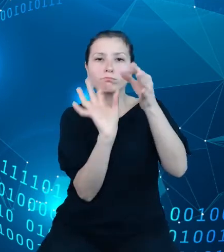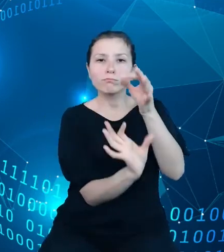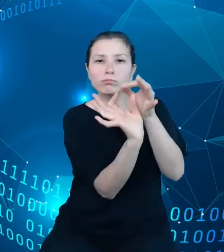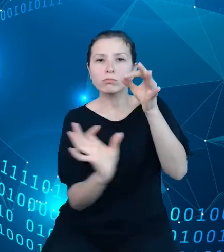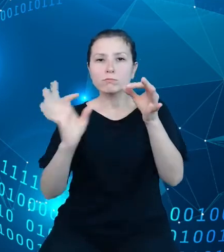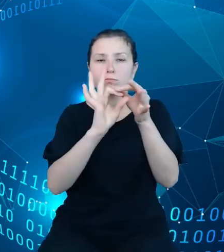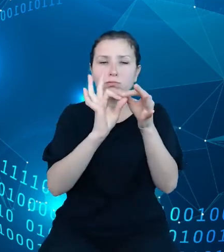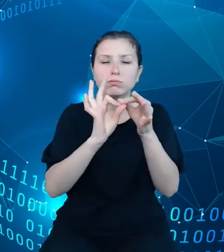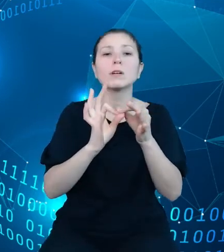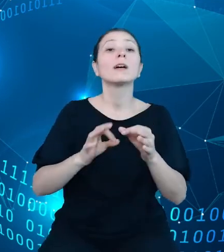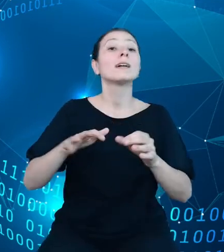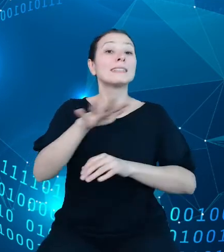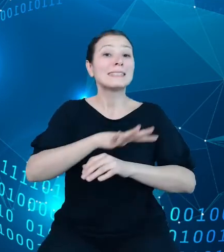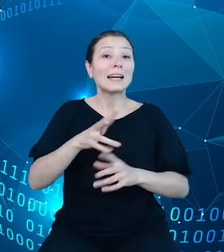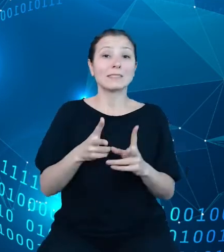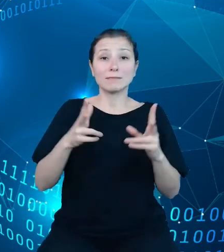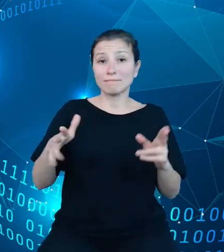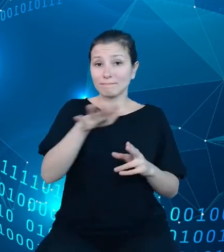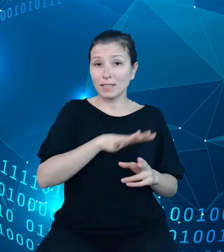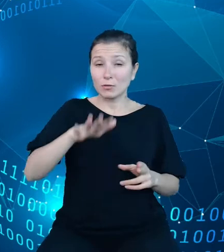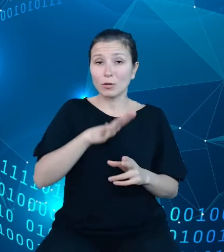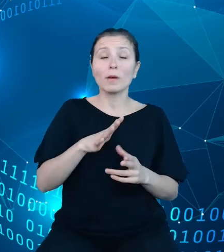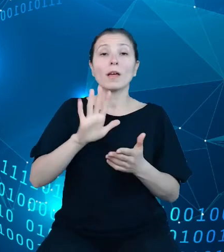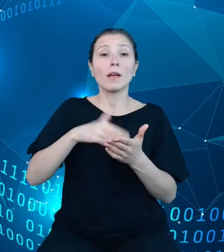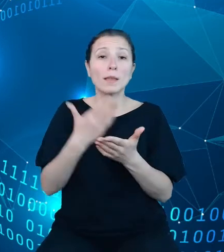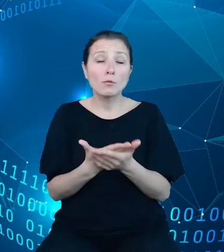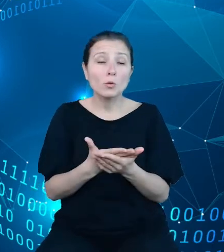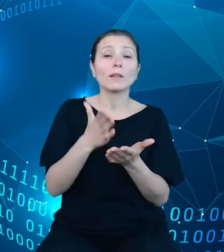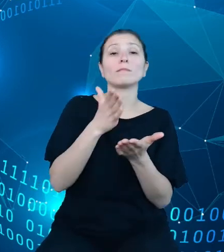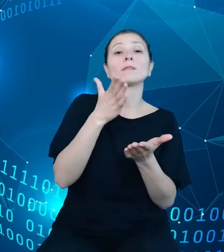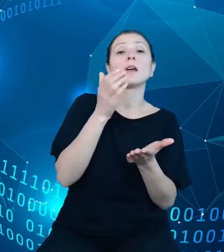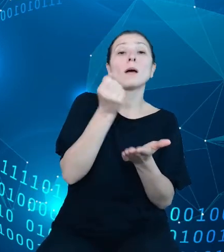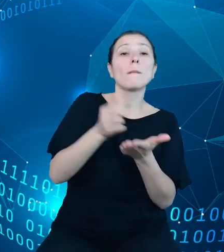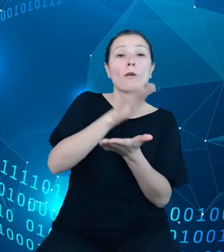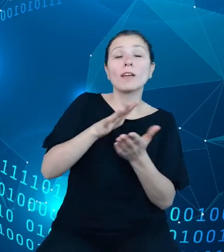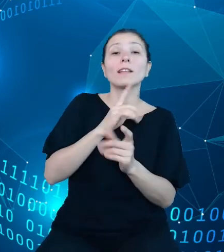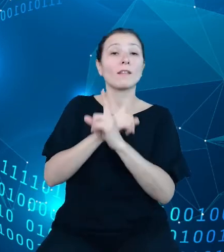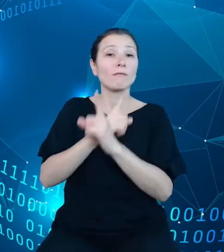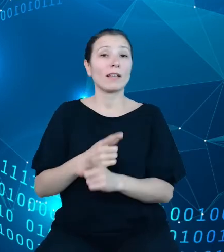Polski ogółem do powiatów, według płci, wieku oraz roku i okresu, którego dane dotyczą.